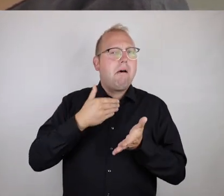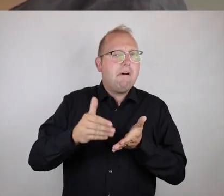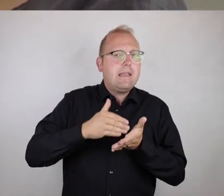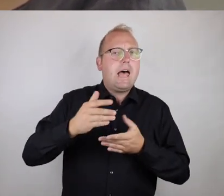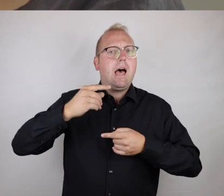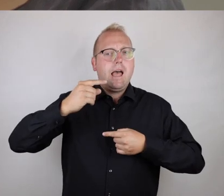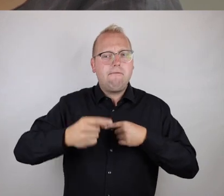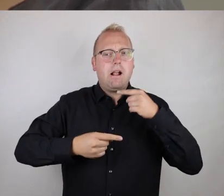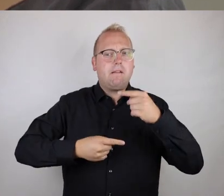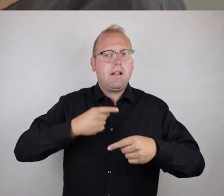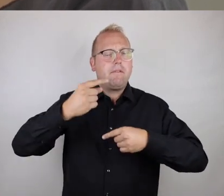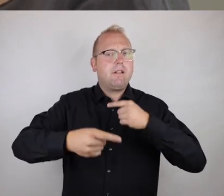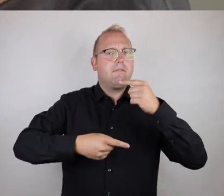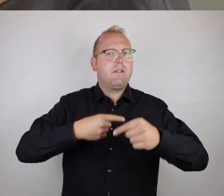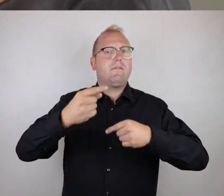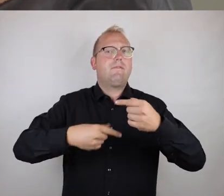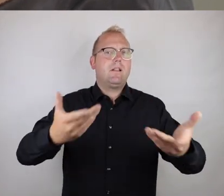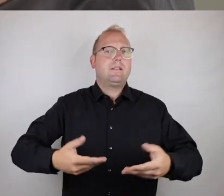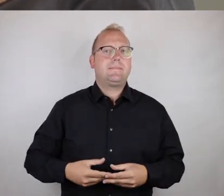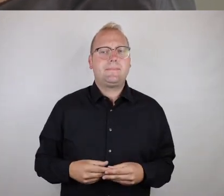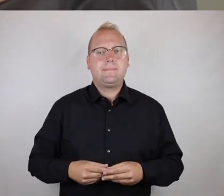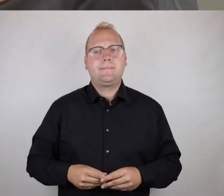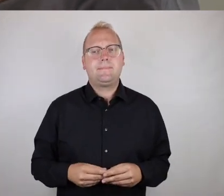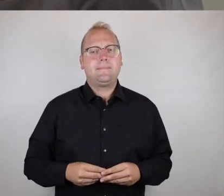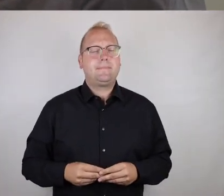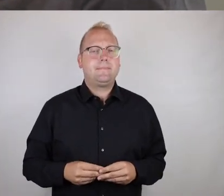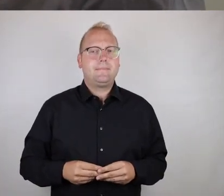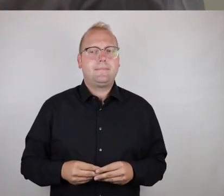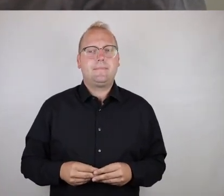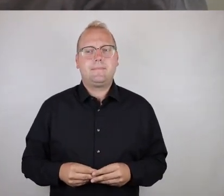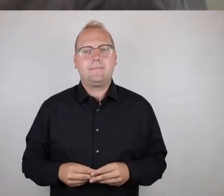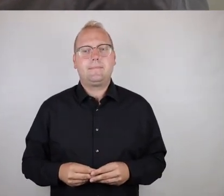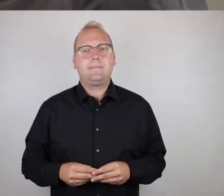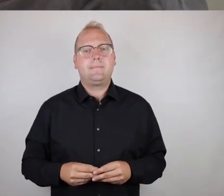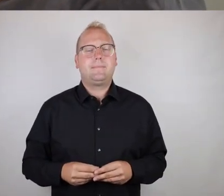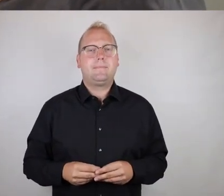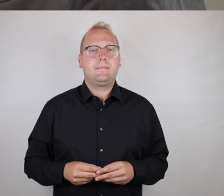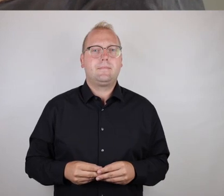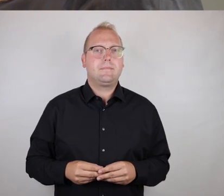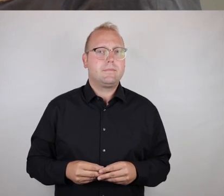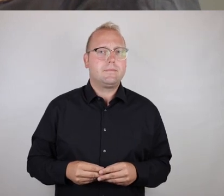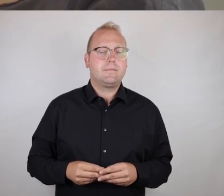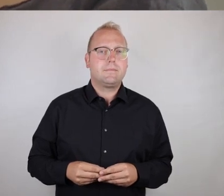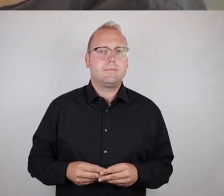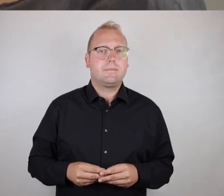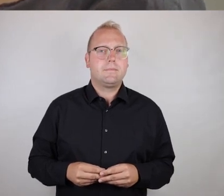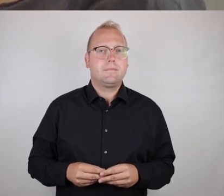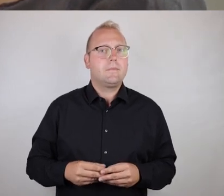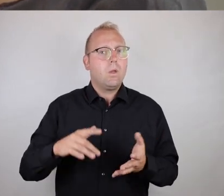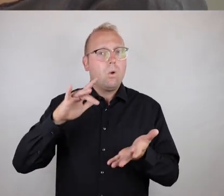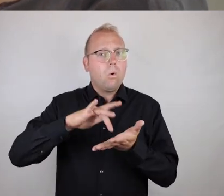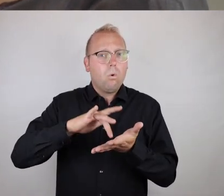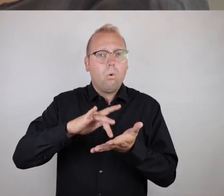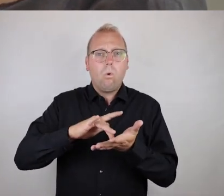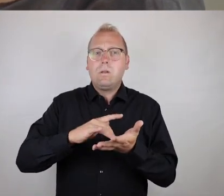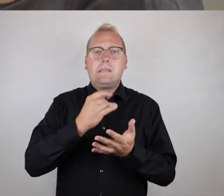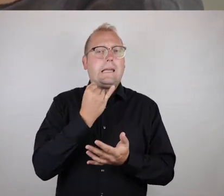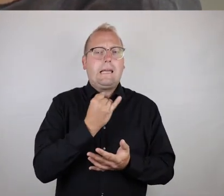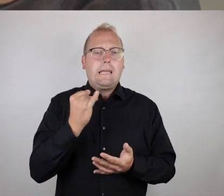Oder dass das immer weitergezogen wird, weil es an jeder Stelle,